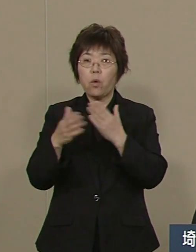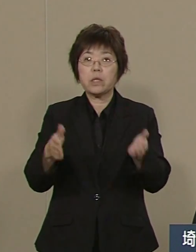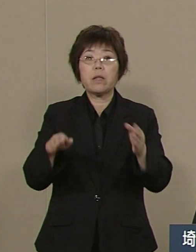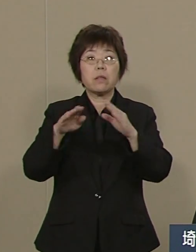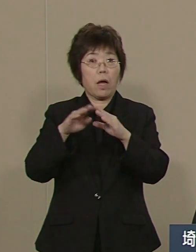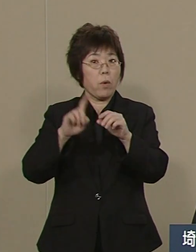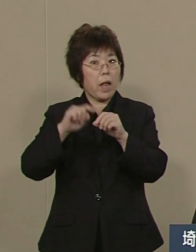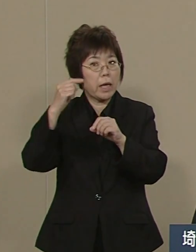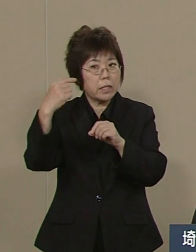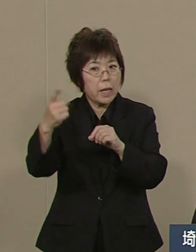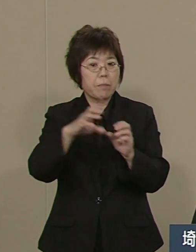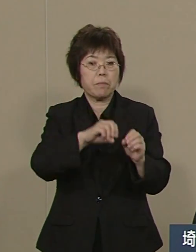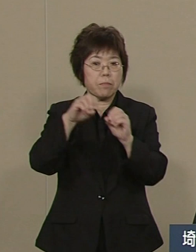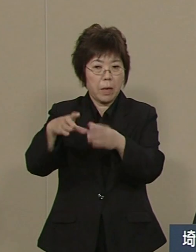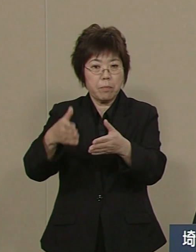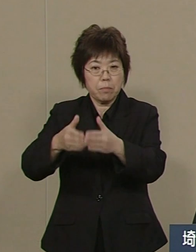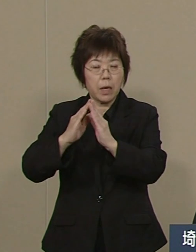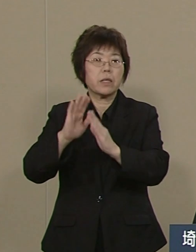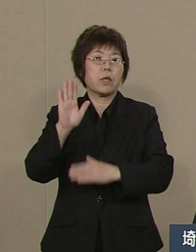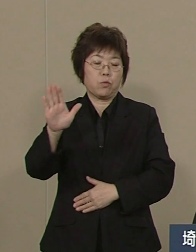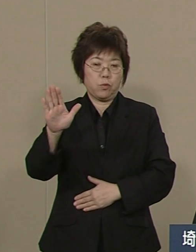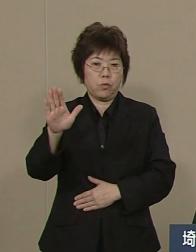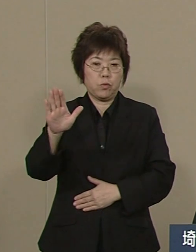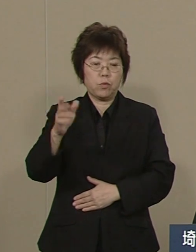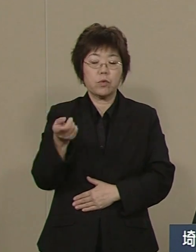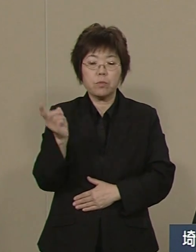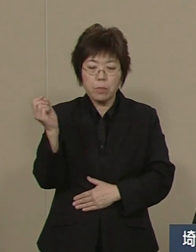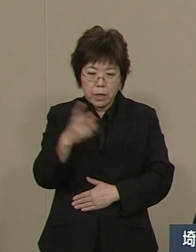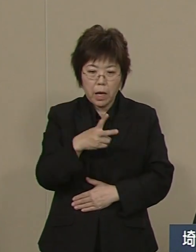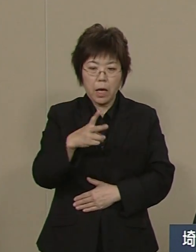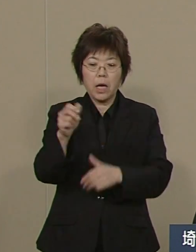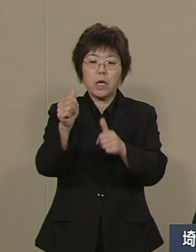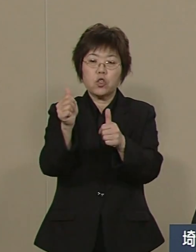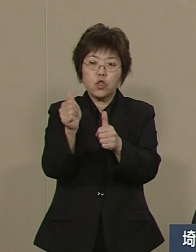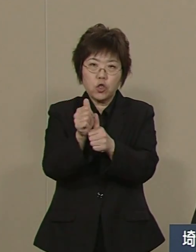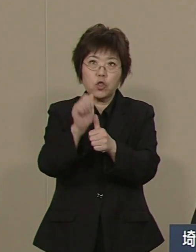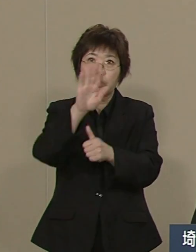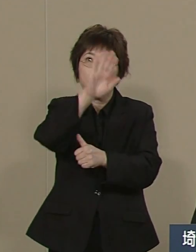さらに 順天堂大学病院も 誘致が決まっております